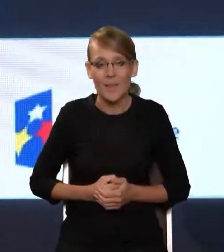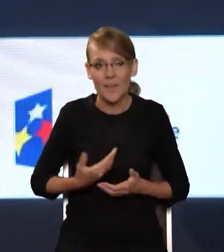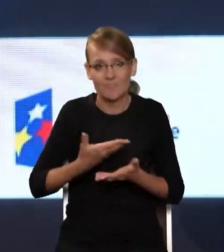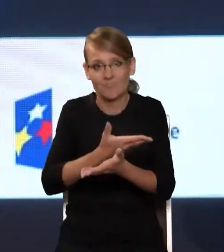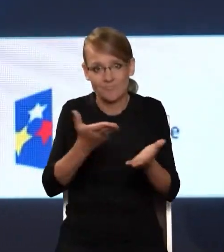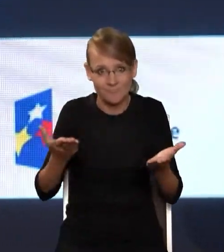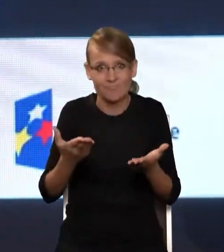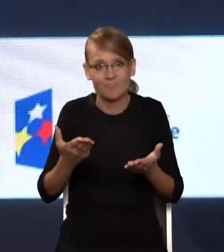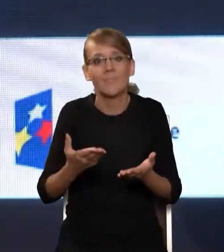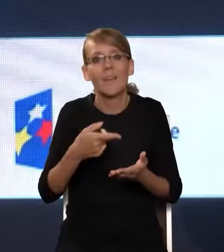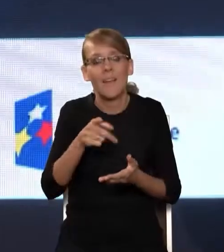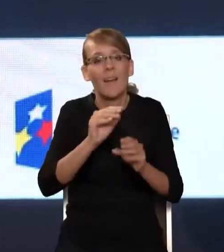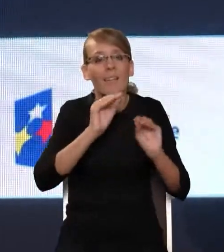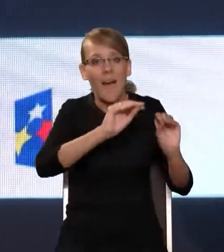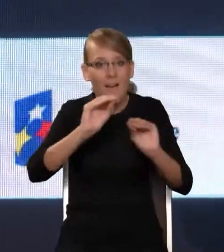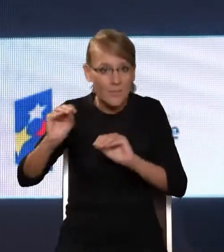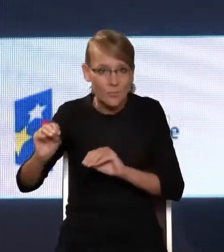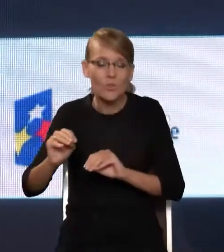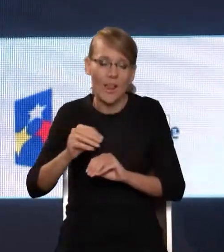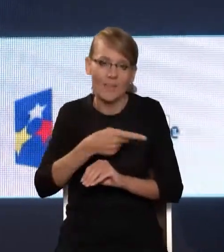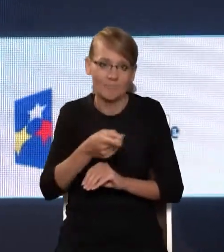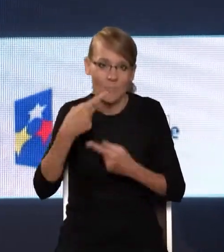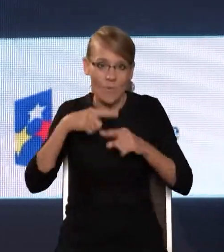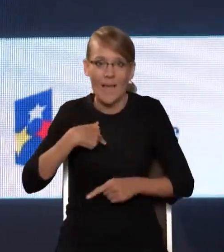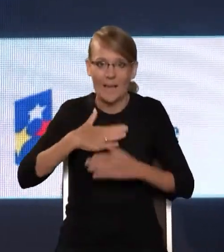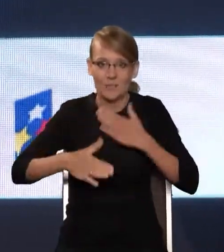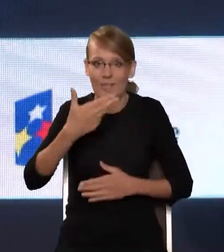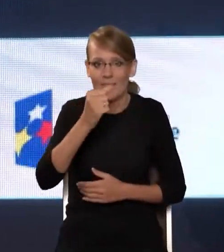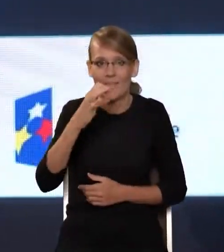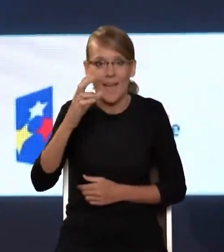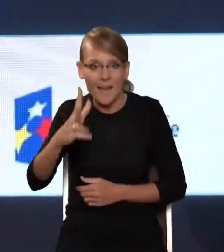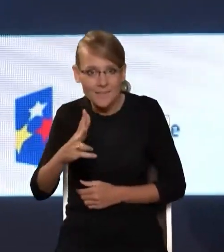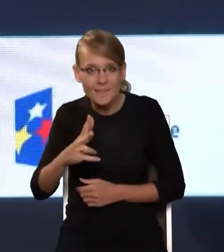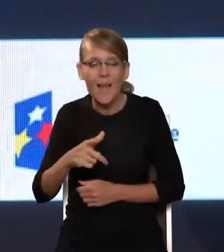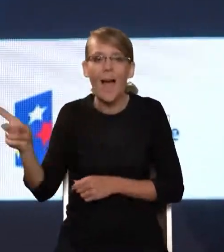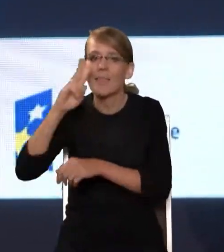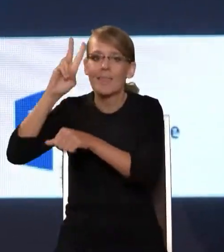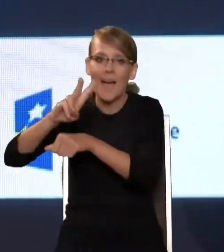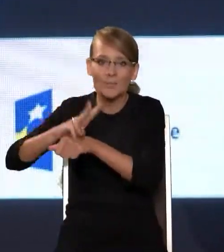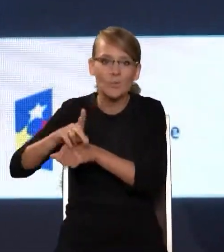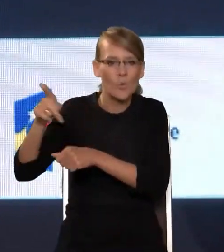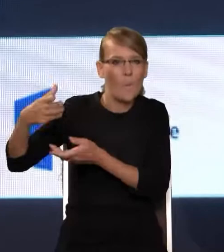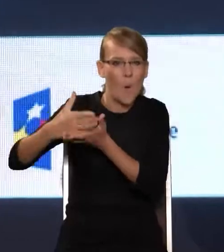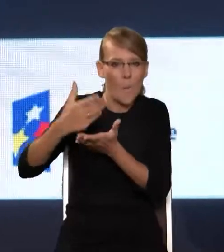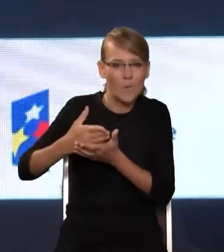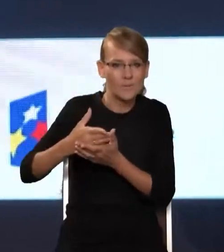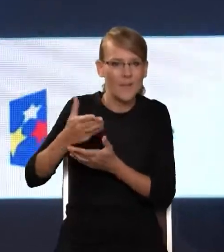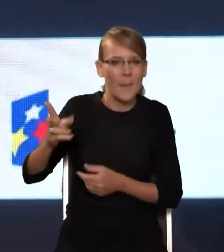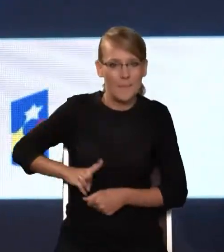barki edukatorów i nauczycieli. Ja się cieszę, że NASK pod aktywnym nadzorem i pomocą Pana Ministra jest w stanie